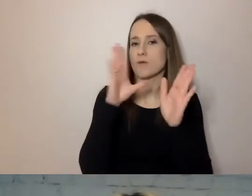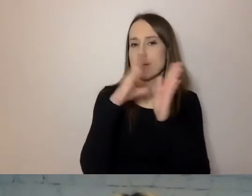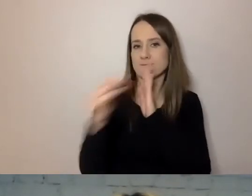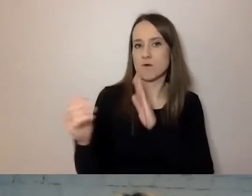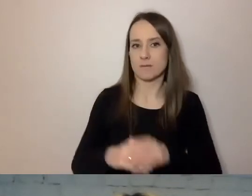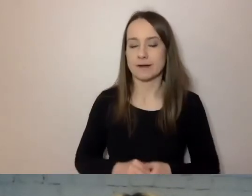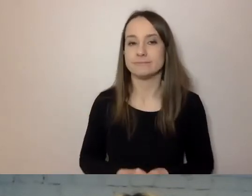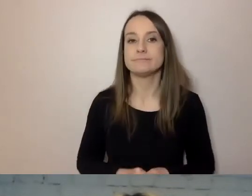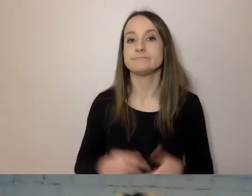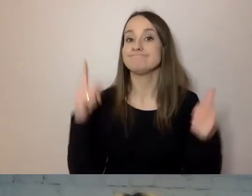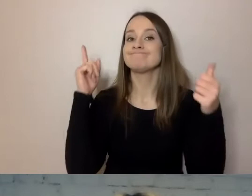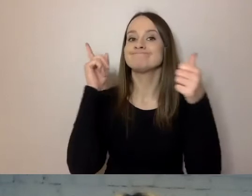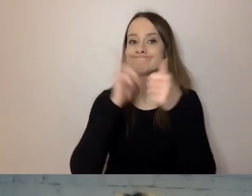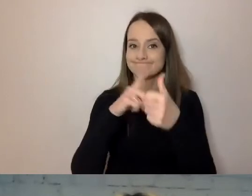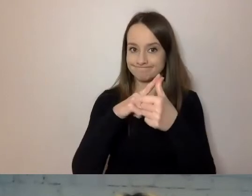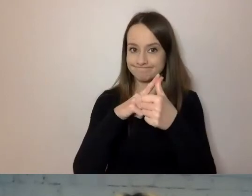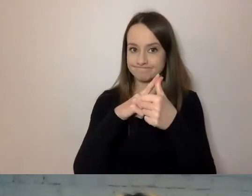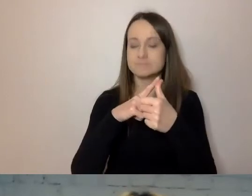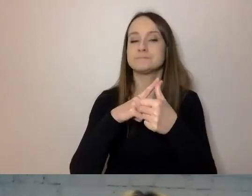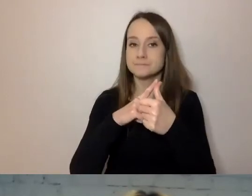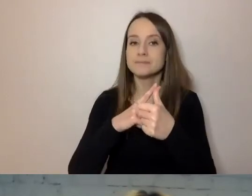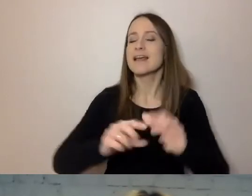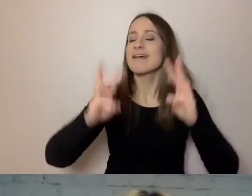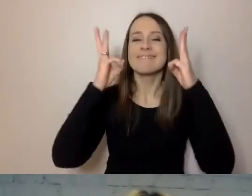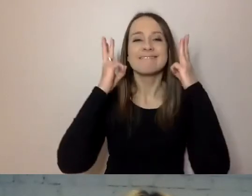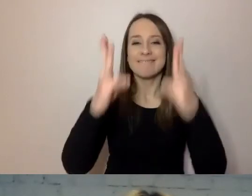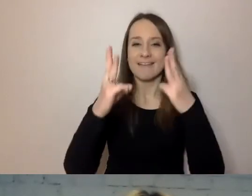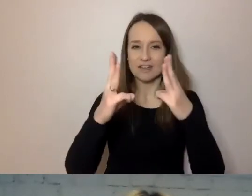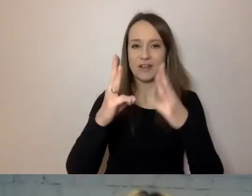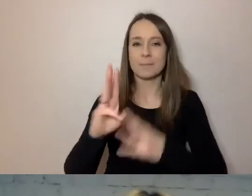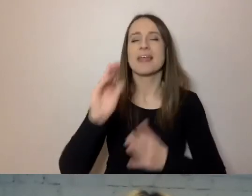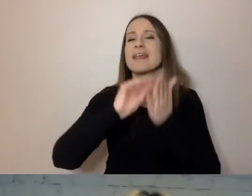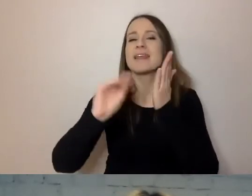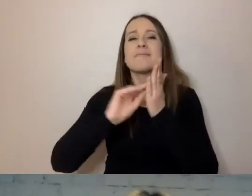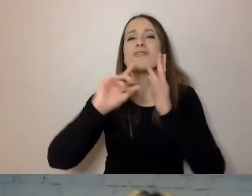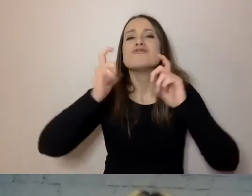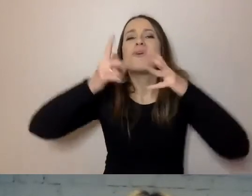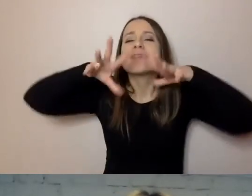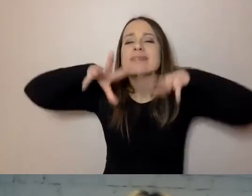Najważniejszą rzeczą jest przekazywać to, co jest istotne, na samym początku treści.